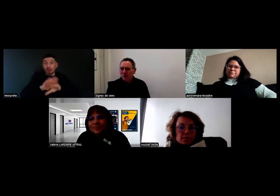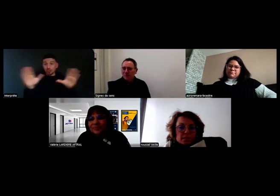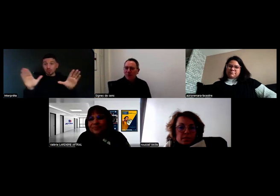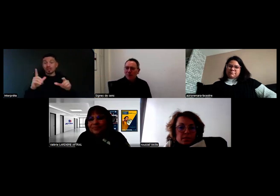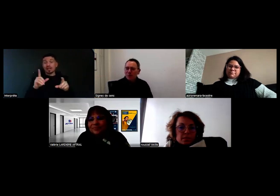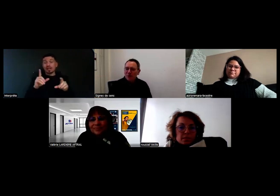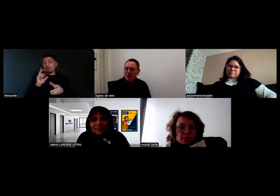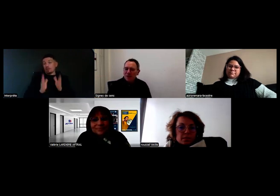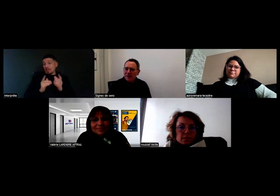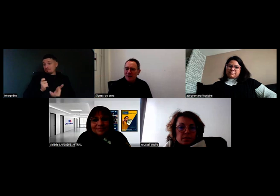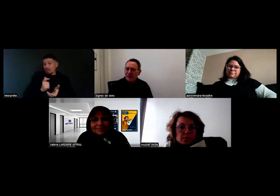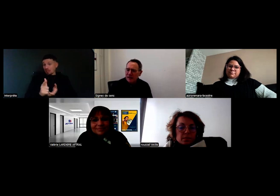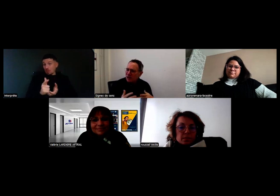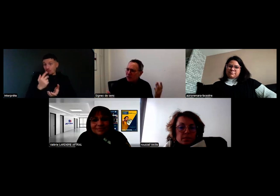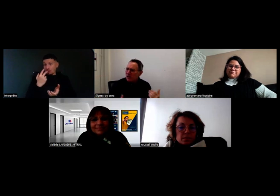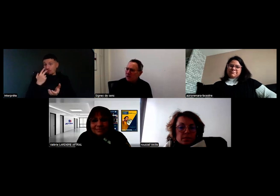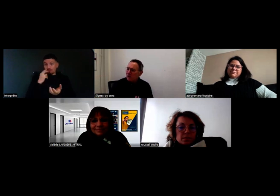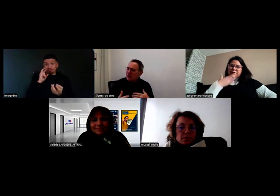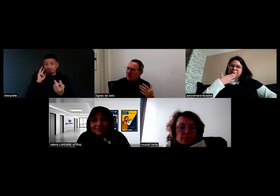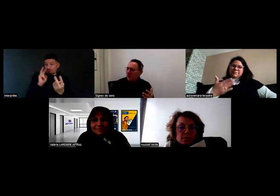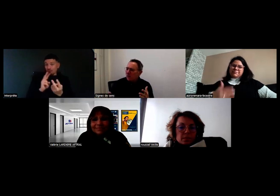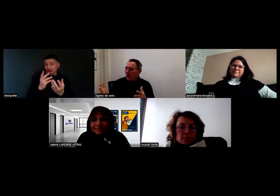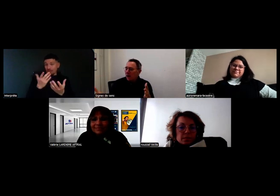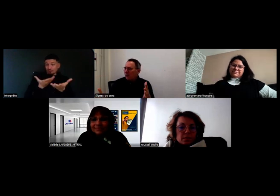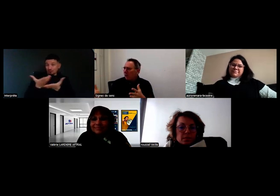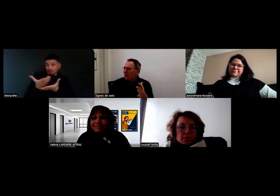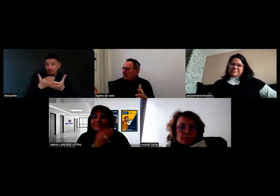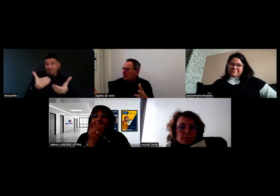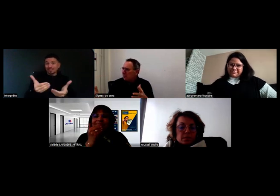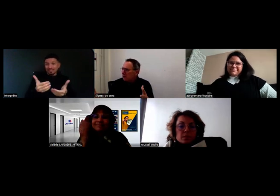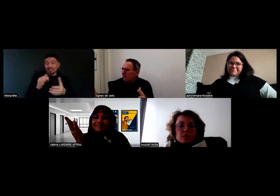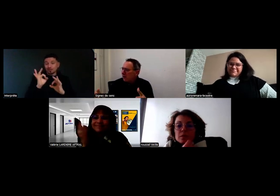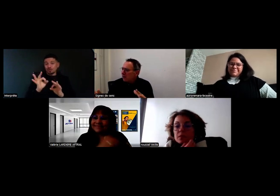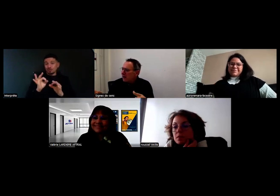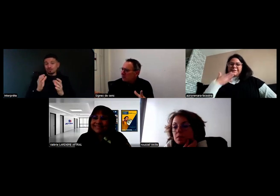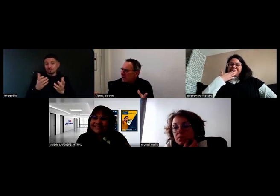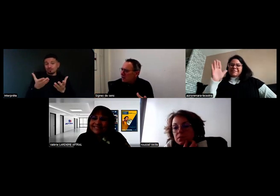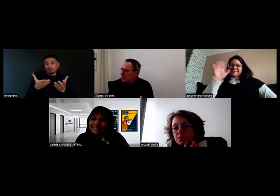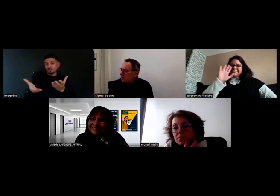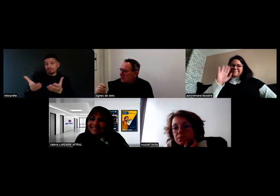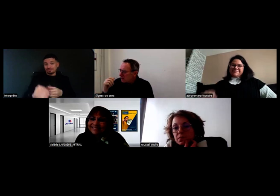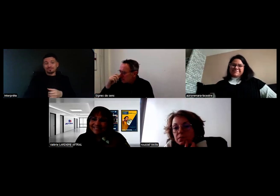pour continuer à échanger. On va envoyer un petit questionnaire aussi